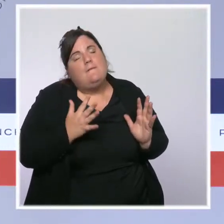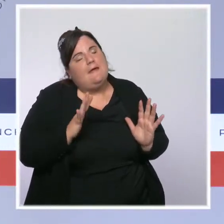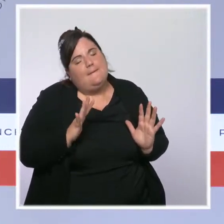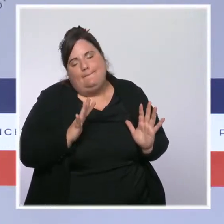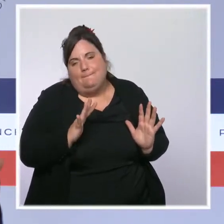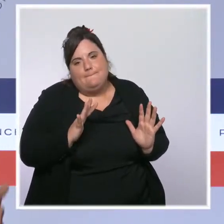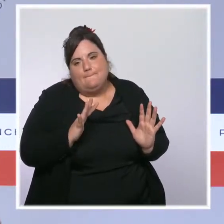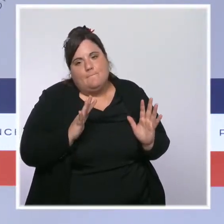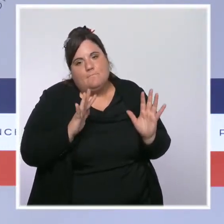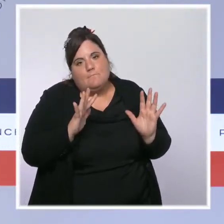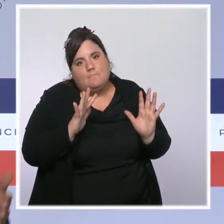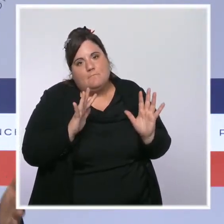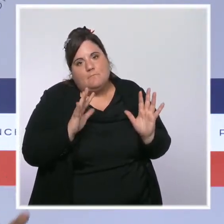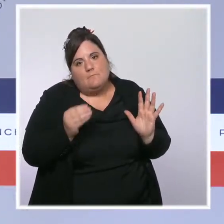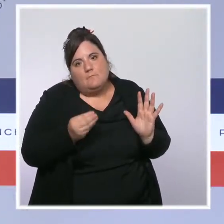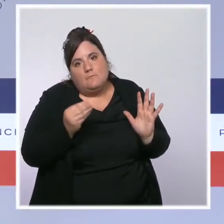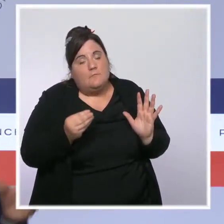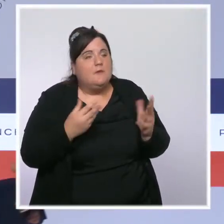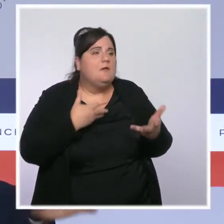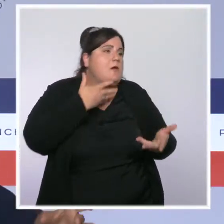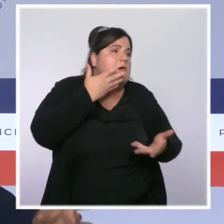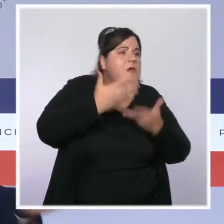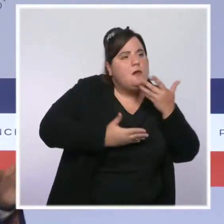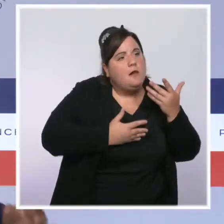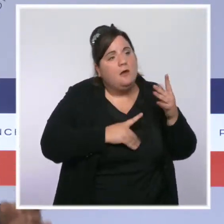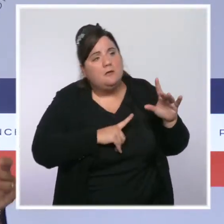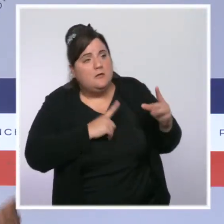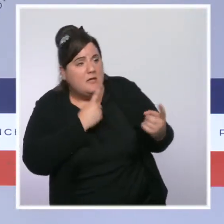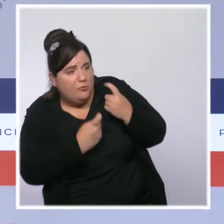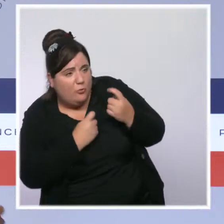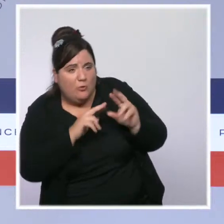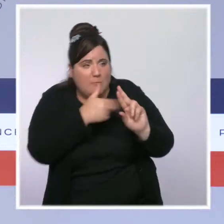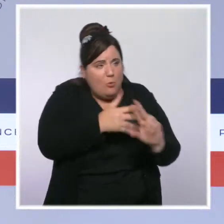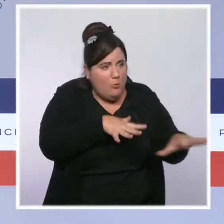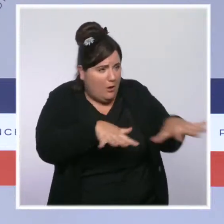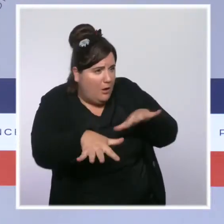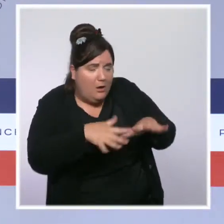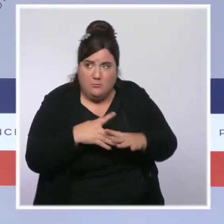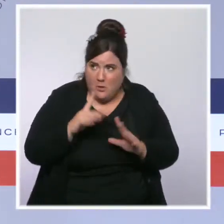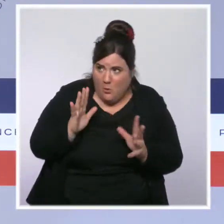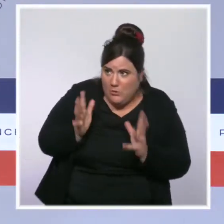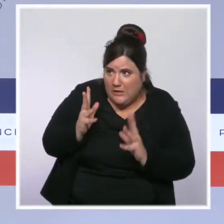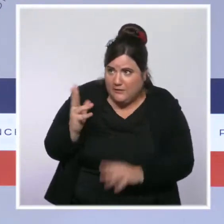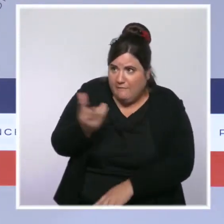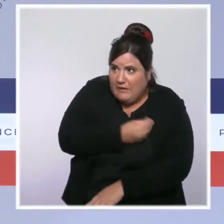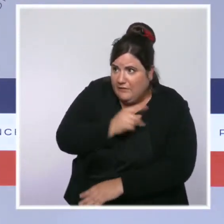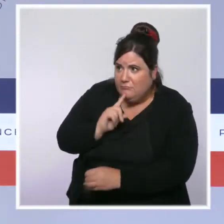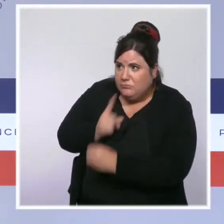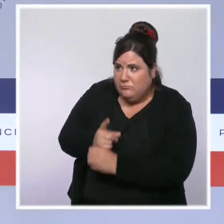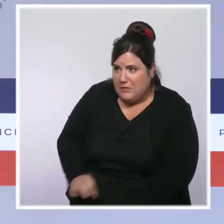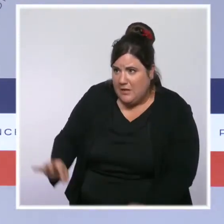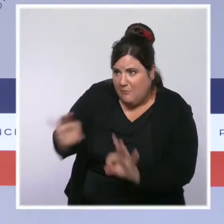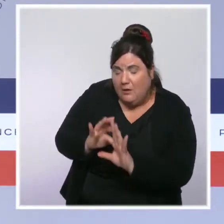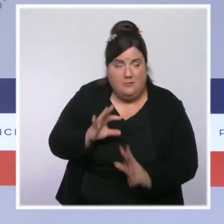c'est qu'on consacre autant de temps à parler des endroits où épisodiquement il peut y avoir, pour des raisons de discernement, de pragmatisme,